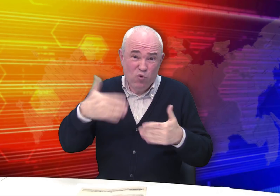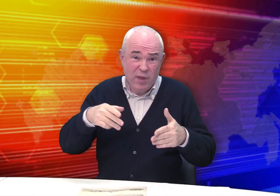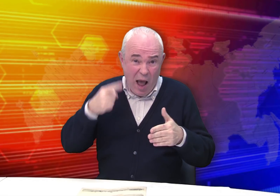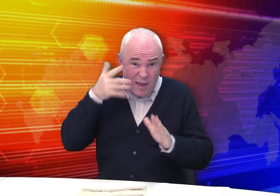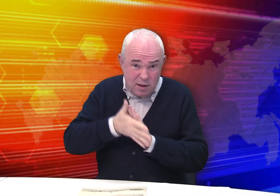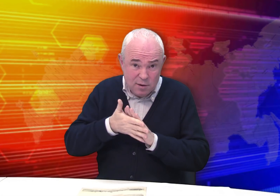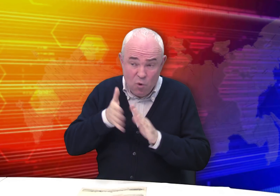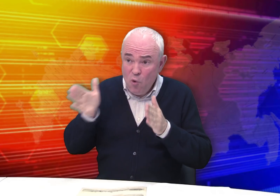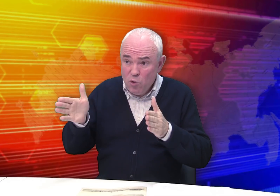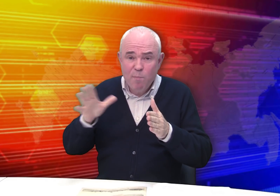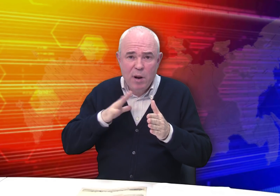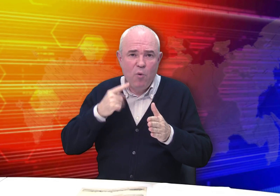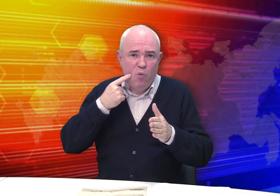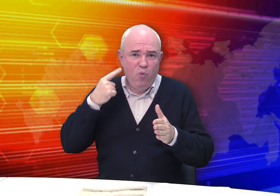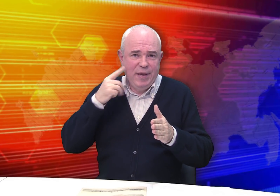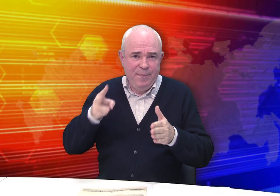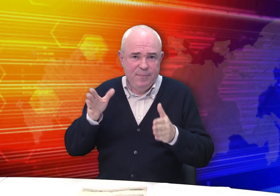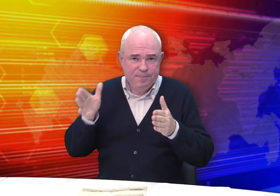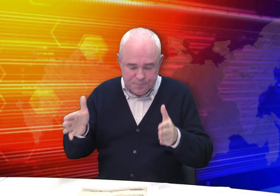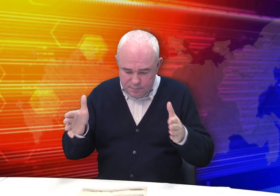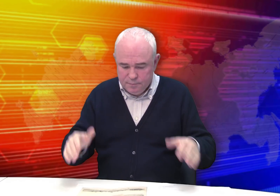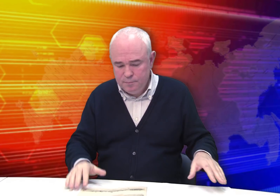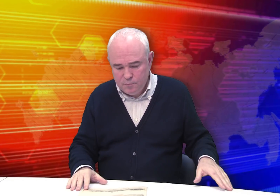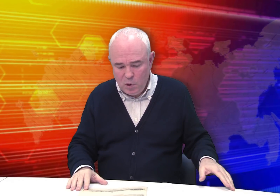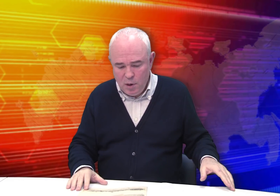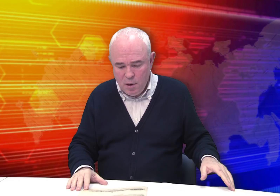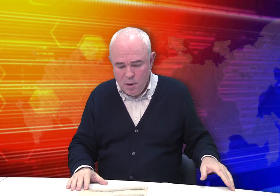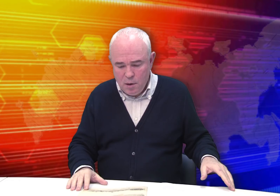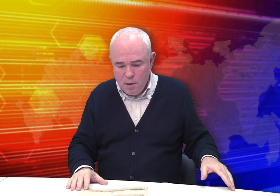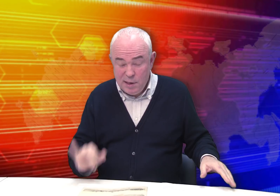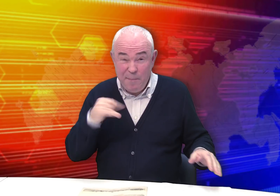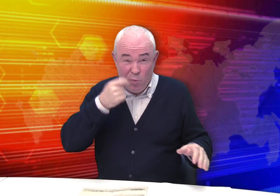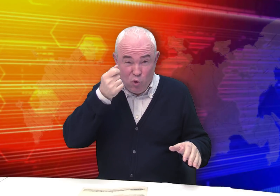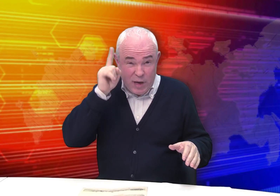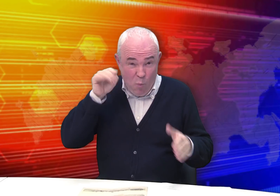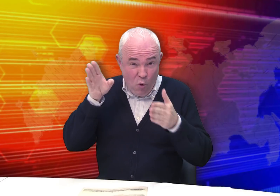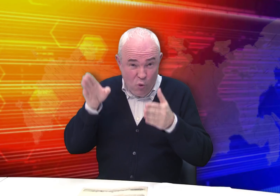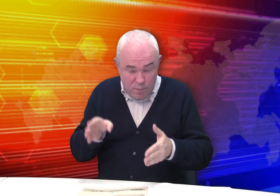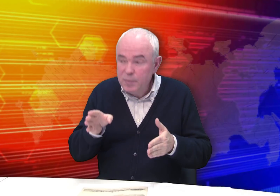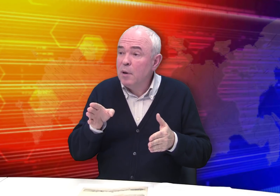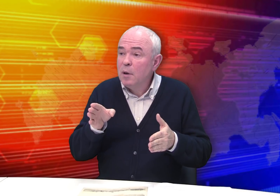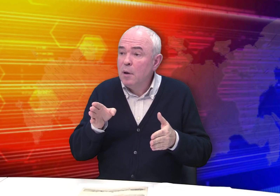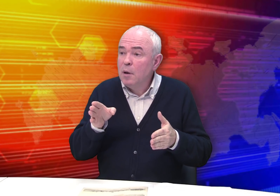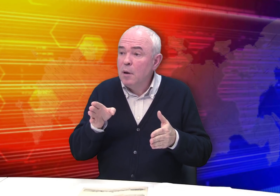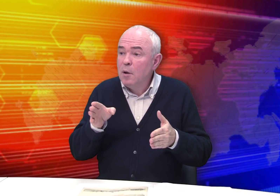Думаю, вы уже догадались. Он был глухим. Мы знаем о нем немного.